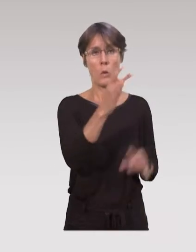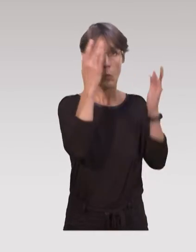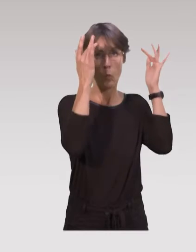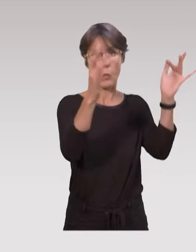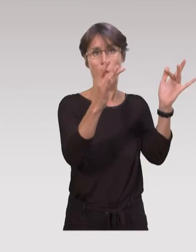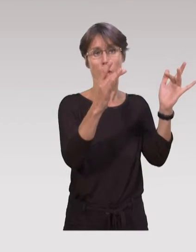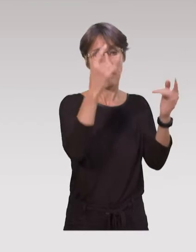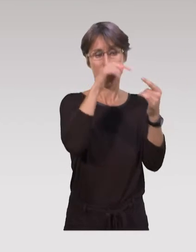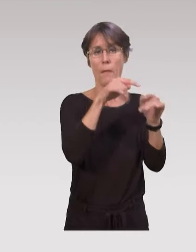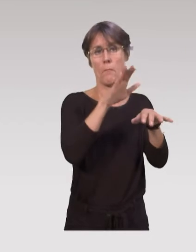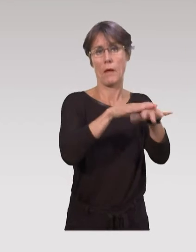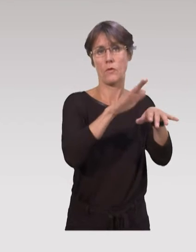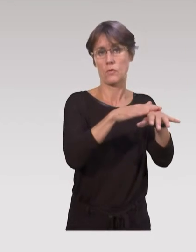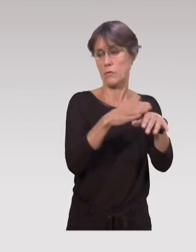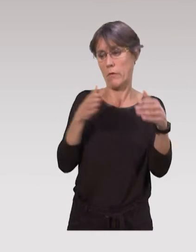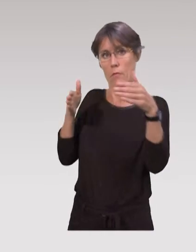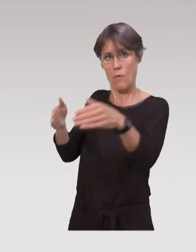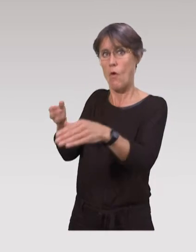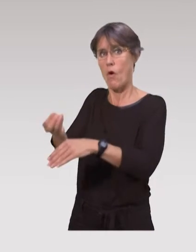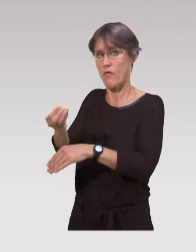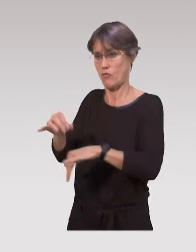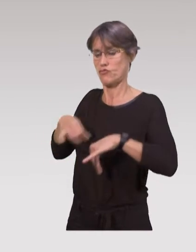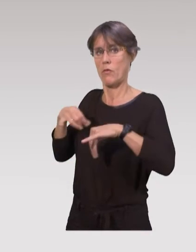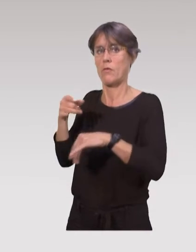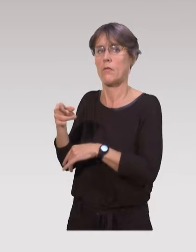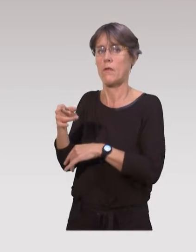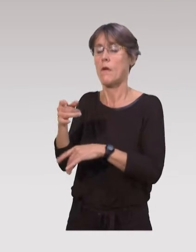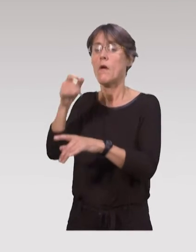L’intérêt, c’est que les parents sont quand même les premiers acteurs,